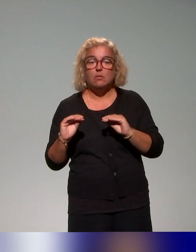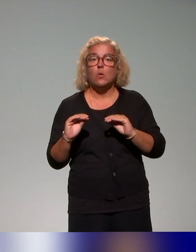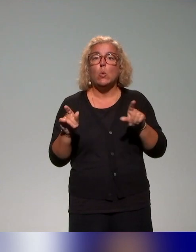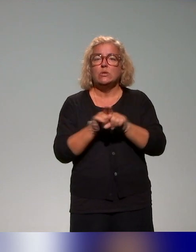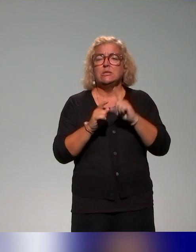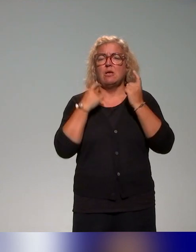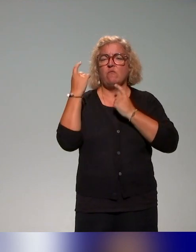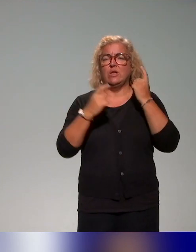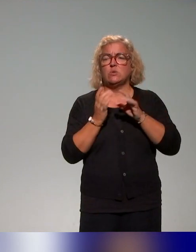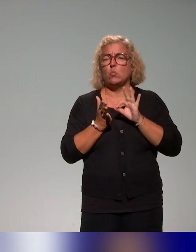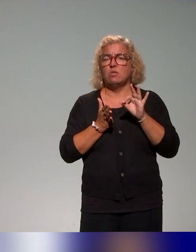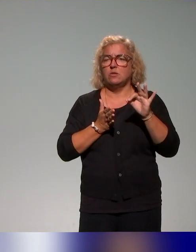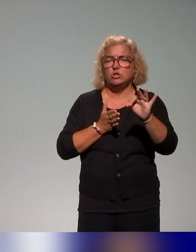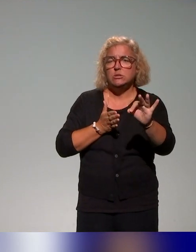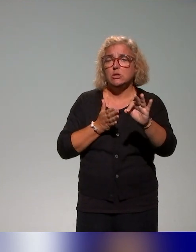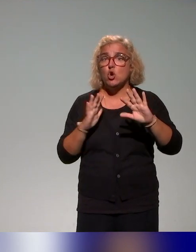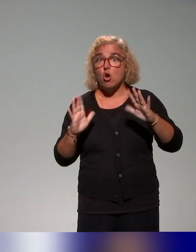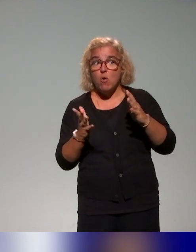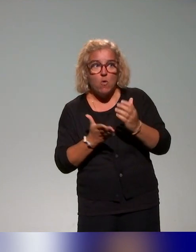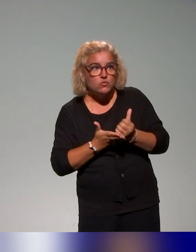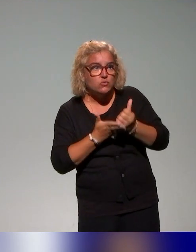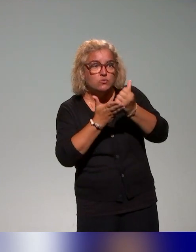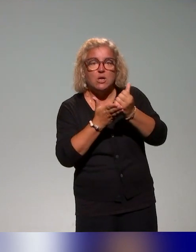la manière de pouvoir soutenir le plan de formation et pouvoir